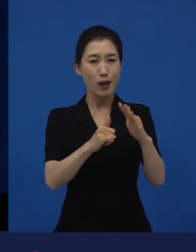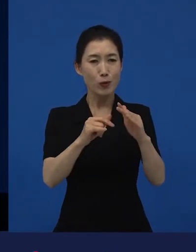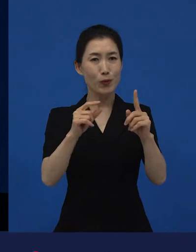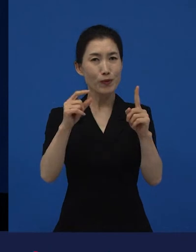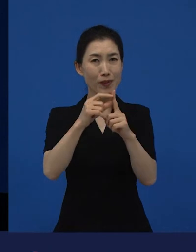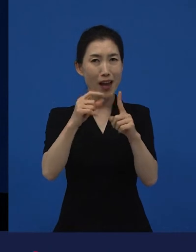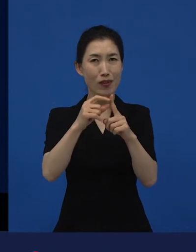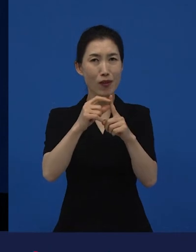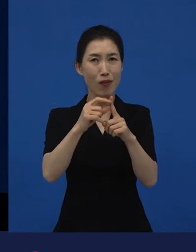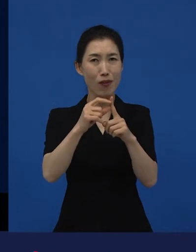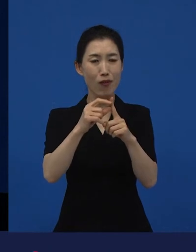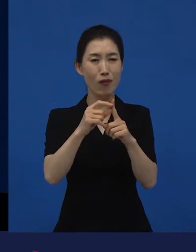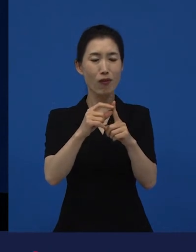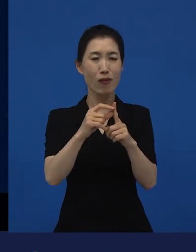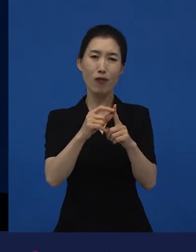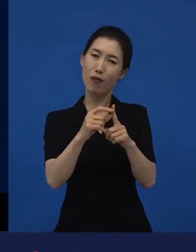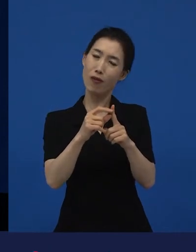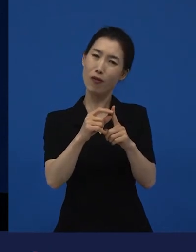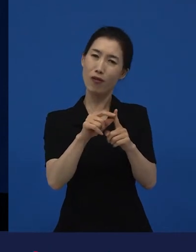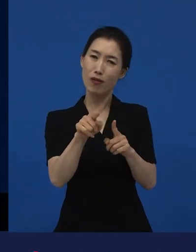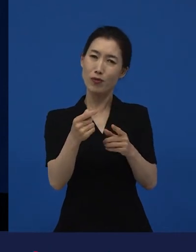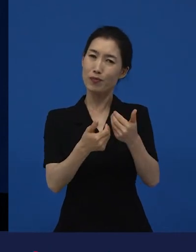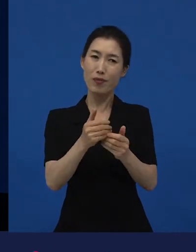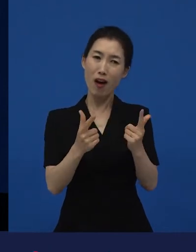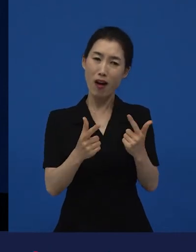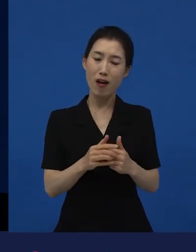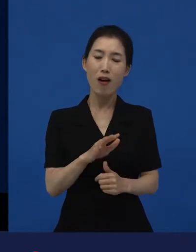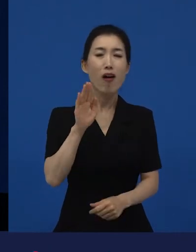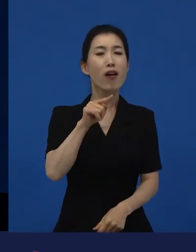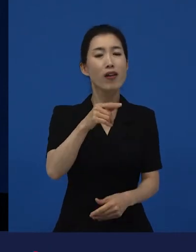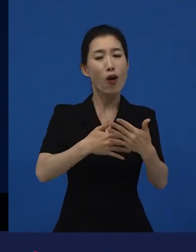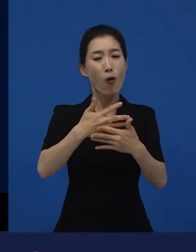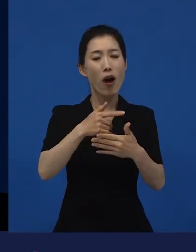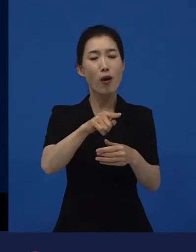가족이라는 단어는 좀 낯설지 않아? 뭘 말하는 건데?‘라고 얘기할 때